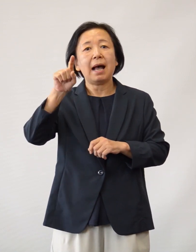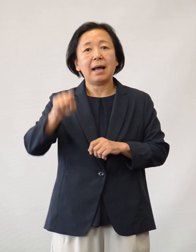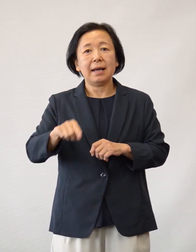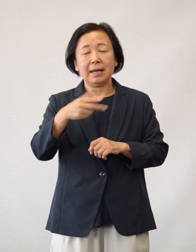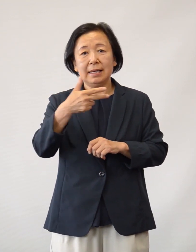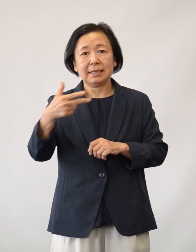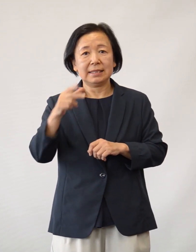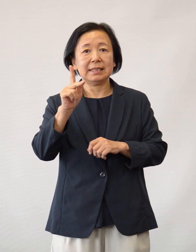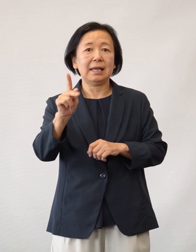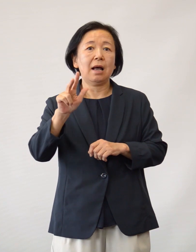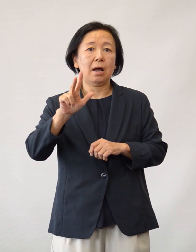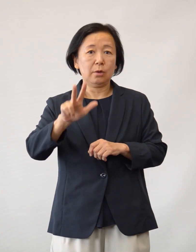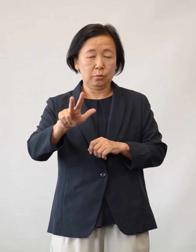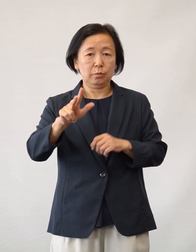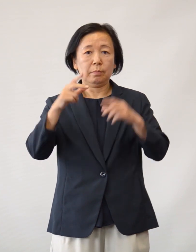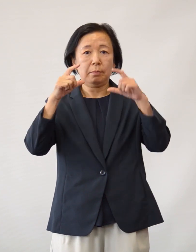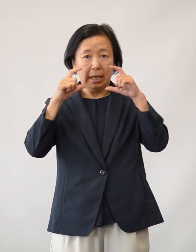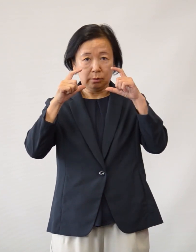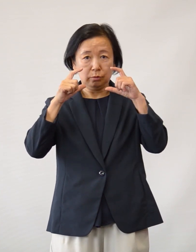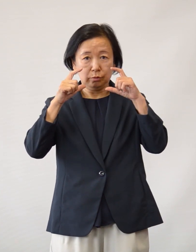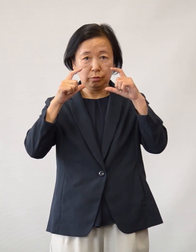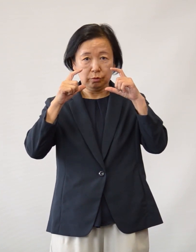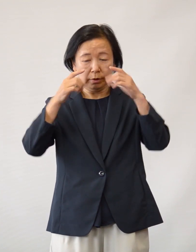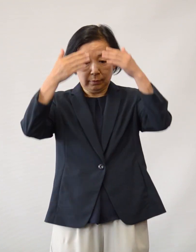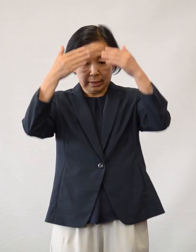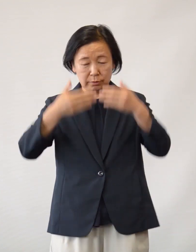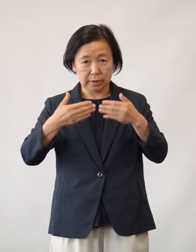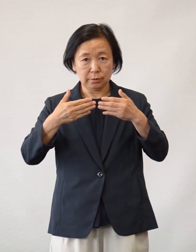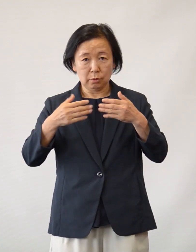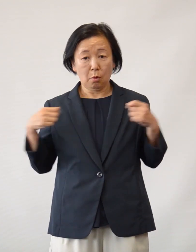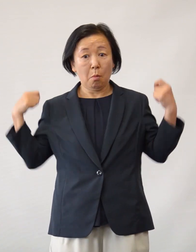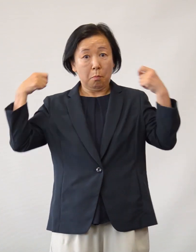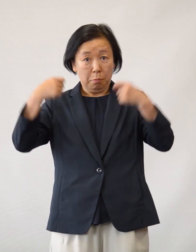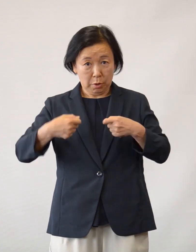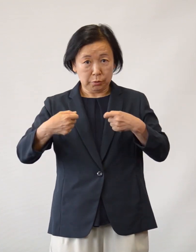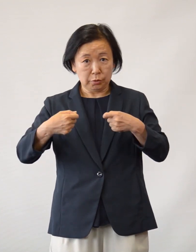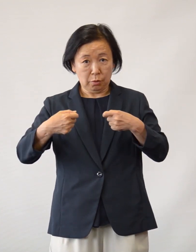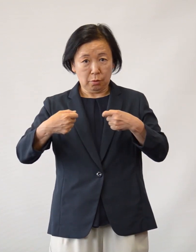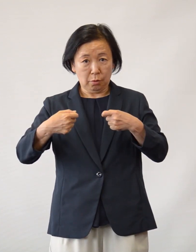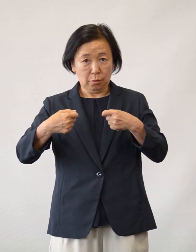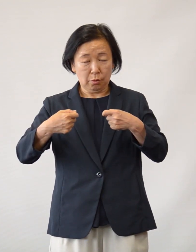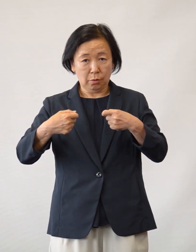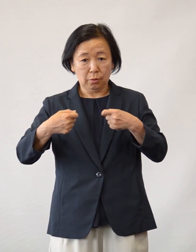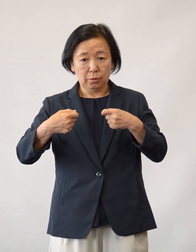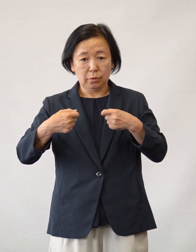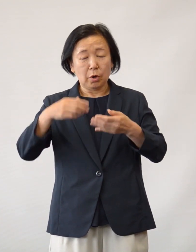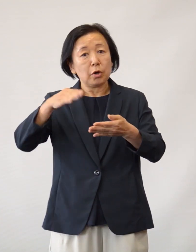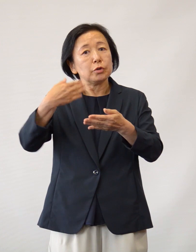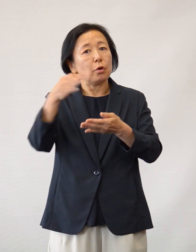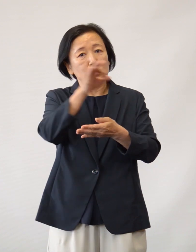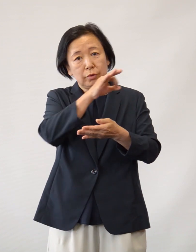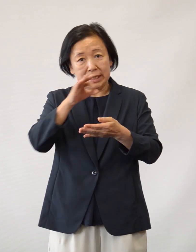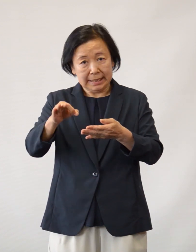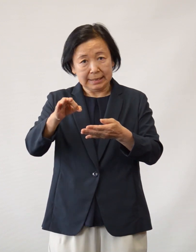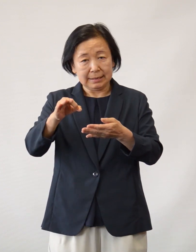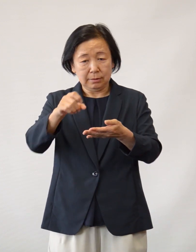フェイスシールドおよび ガウンの代用品としてのポンチョなど 医療物資の寄付や食品の差し入れ